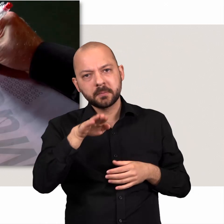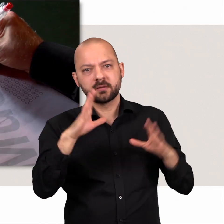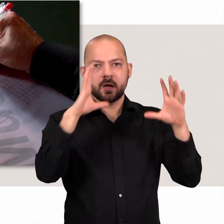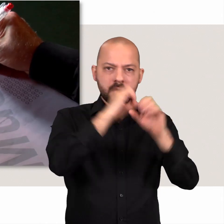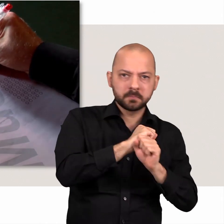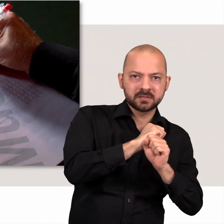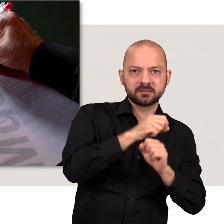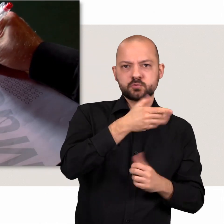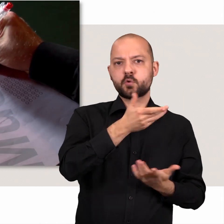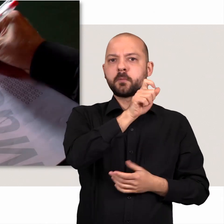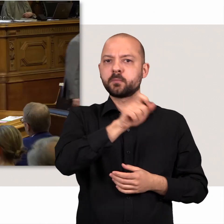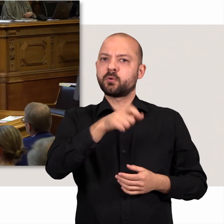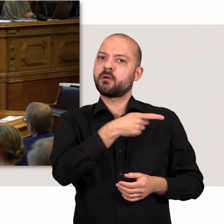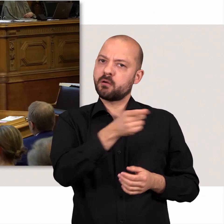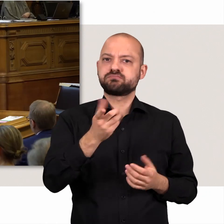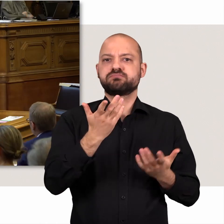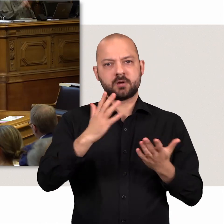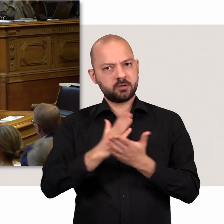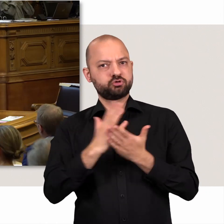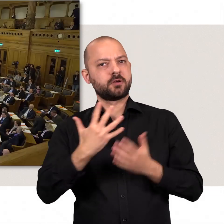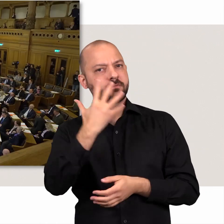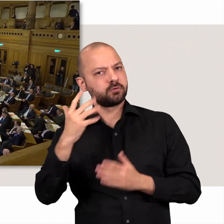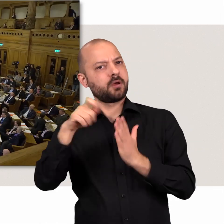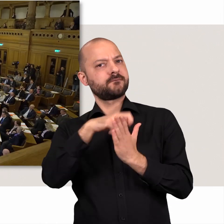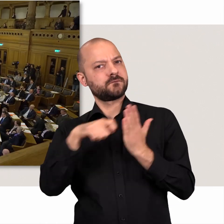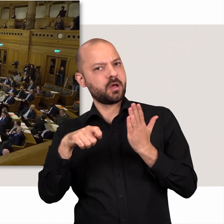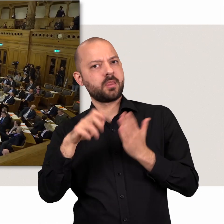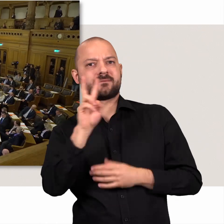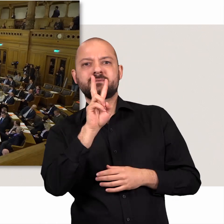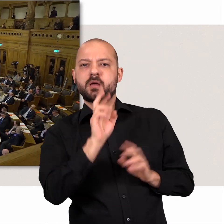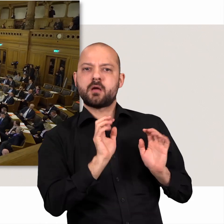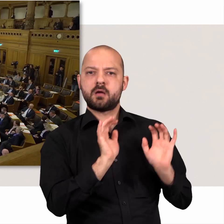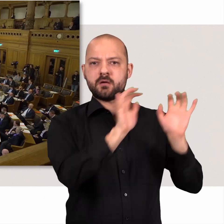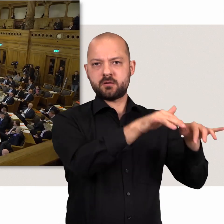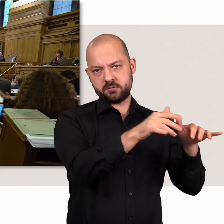Die Bürgerinnen und Bürger entscheiden alle fünf Jahre, wer sie im Rathaus vertritt und für sie spricht.